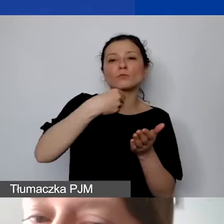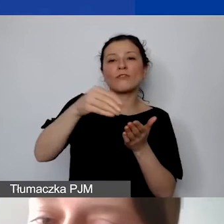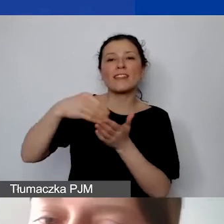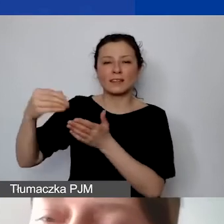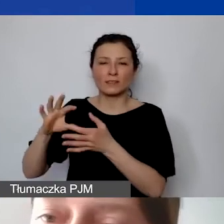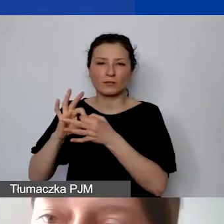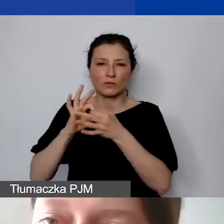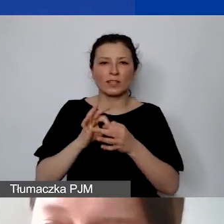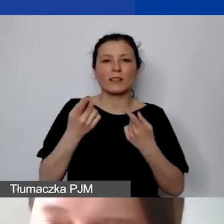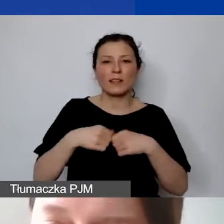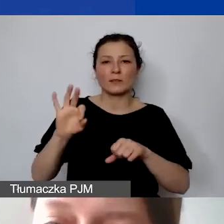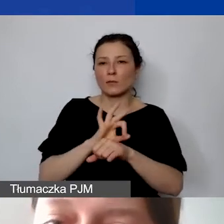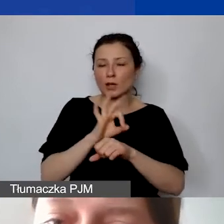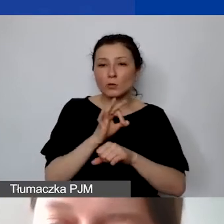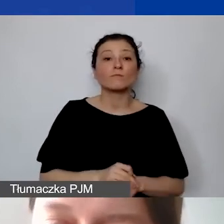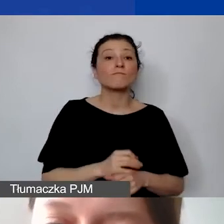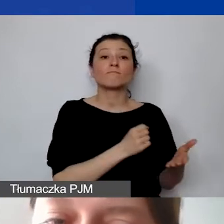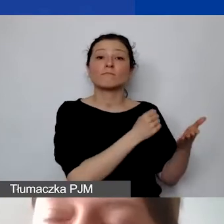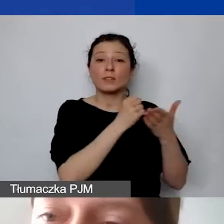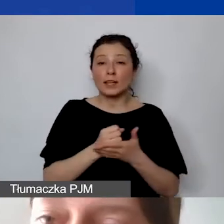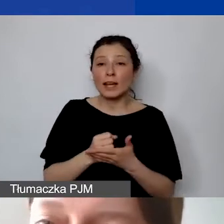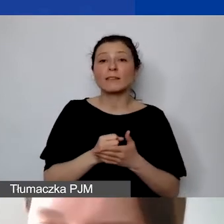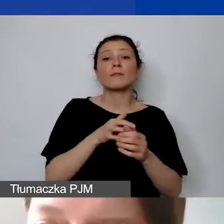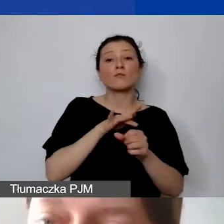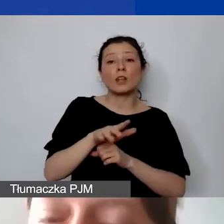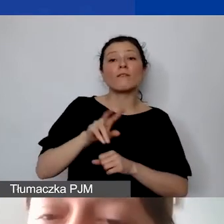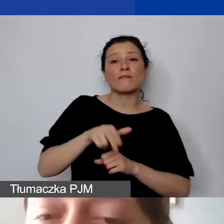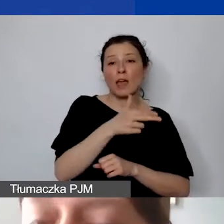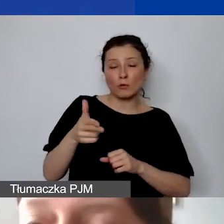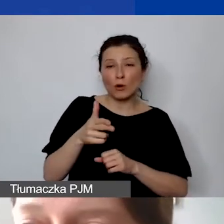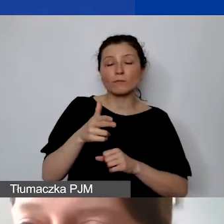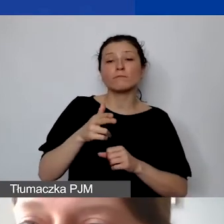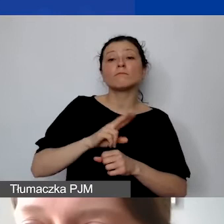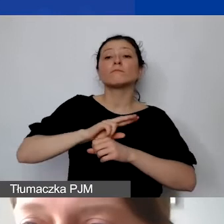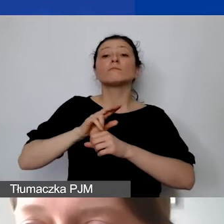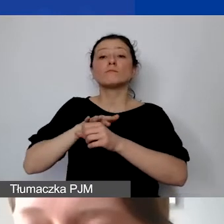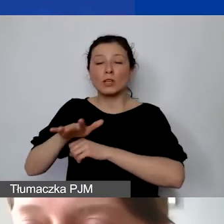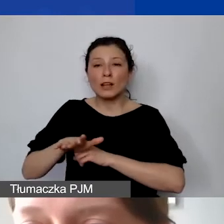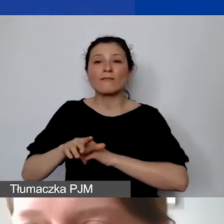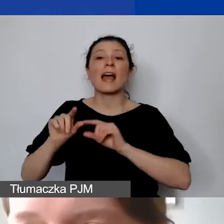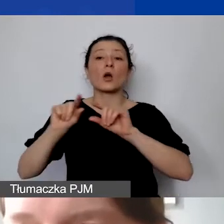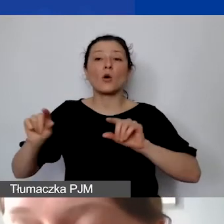Grant wypłacany jest w euro na konto w złotówkach. To jedyna możliwość. Nie można przyjmować środków przez e-kantor.